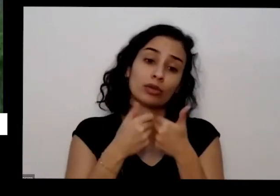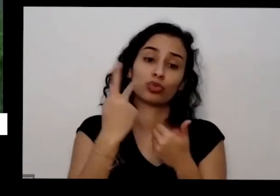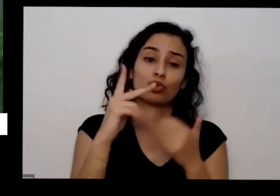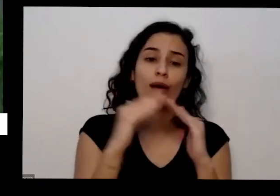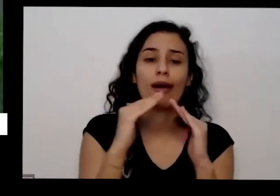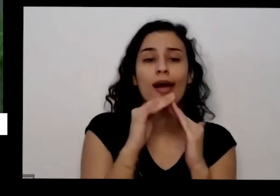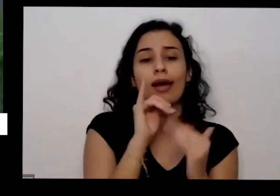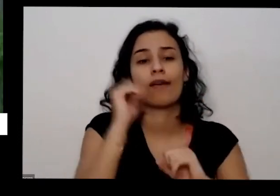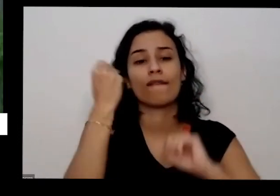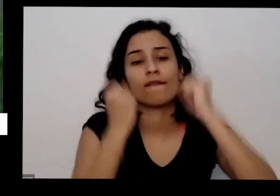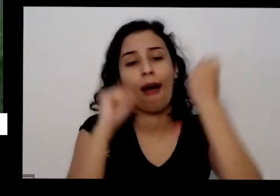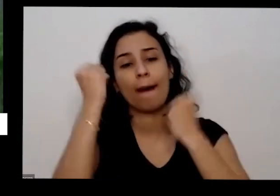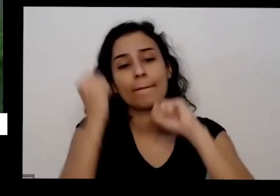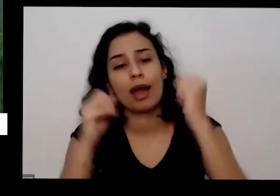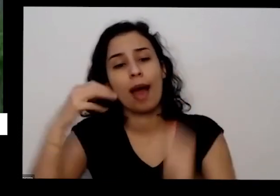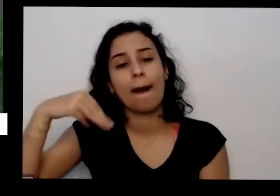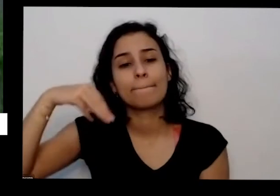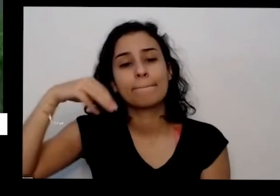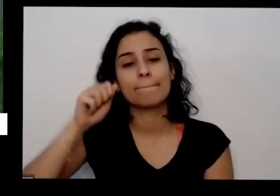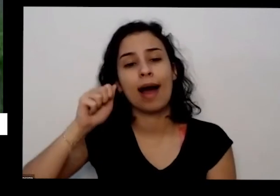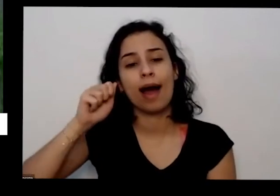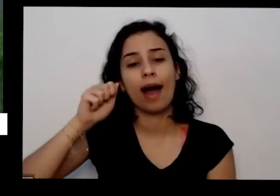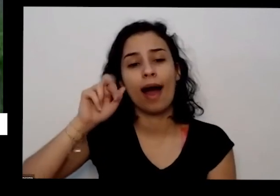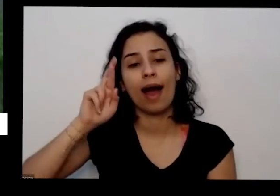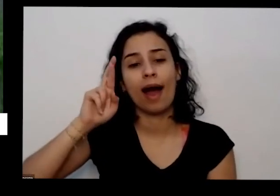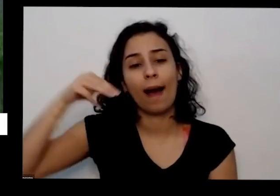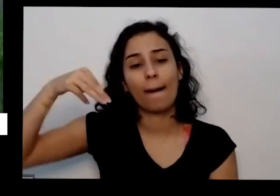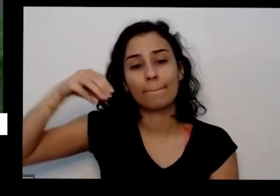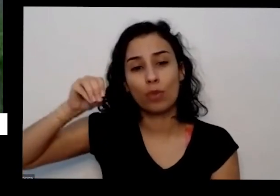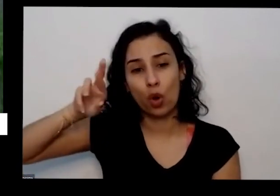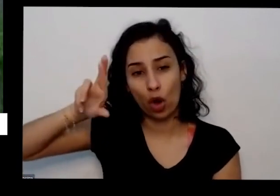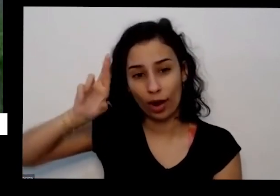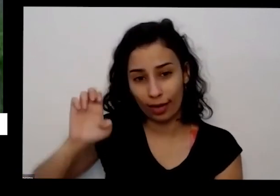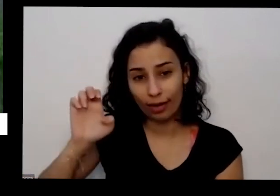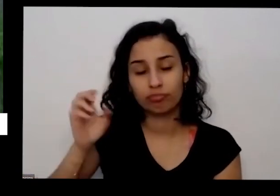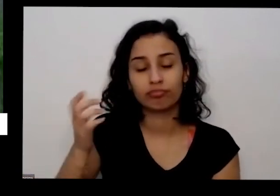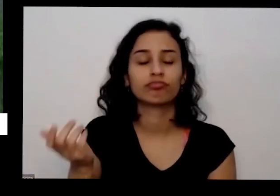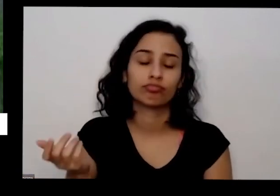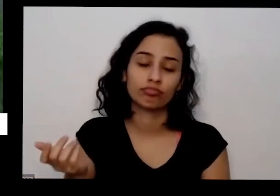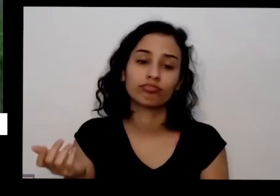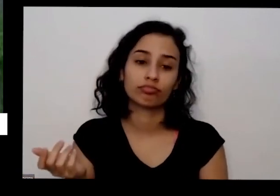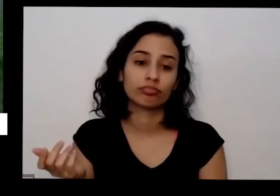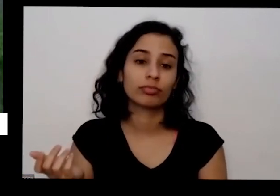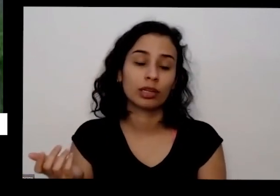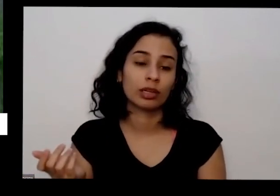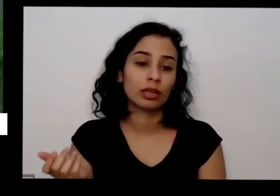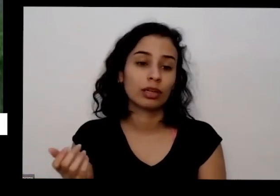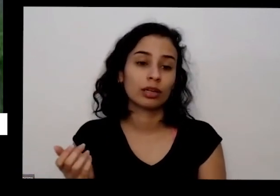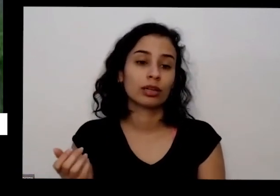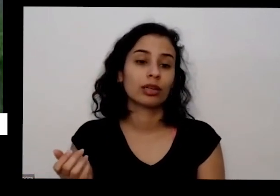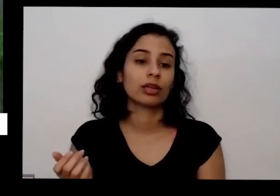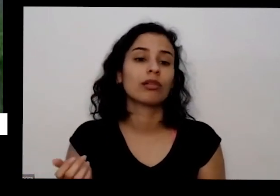dessas de mármore ou de granito quando eles eram a mármore eo granito mas sempre sair numa